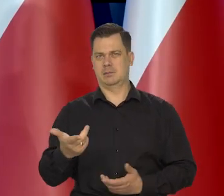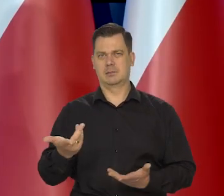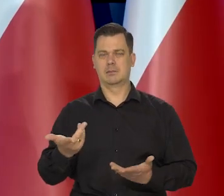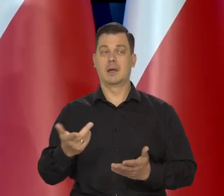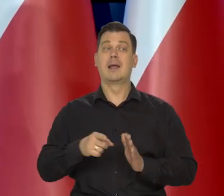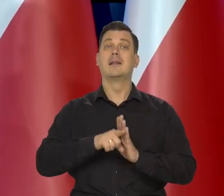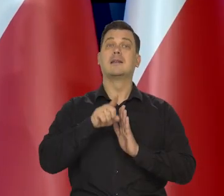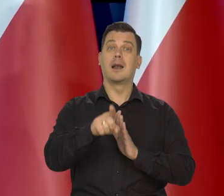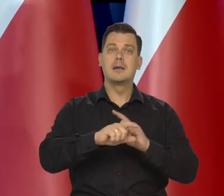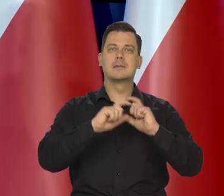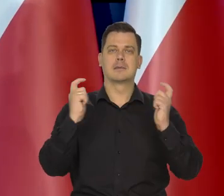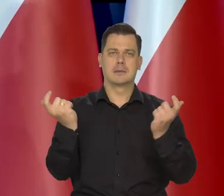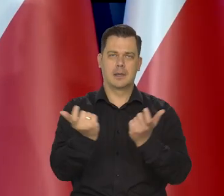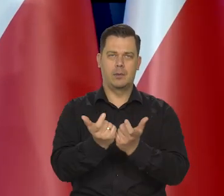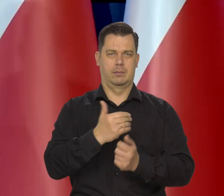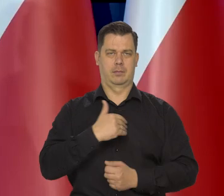Kierujemy się interesem gospodarki.